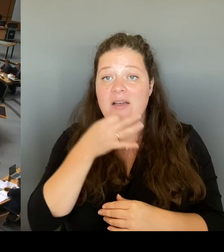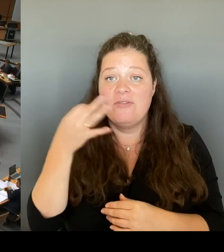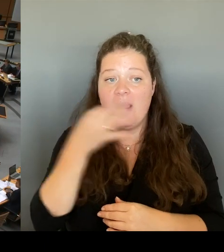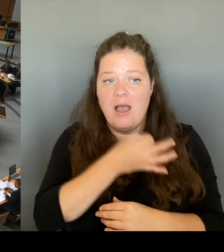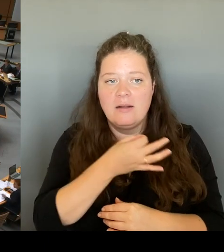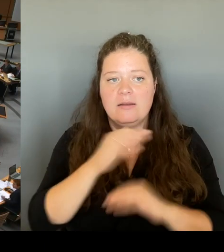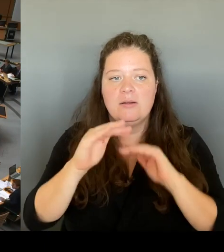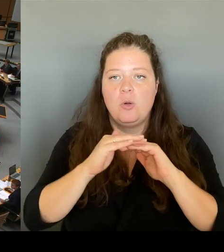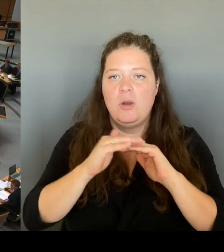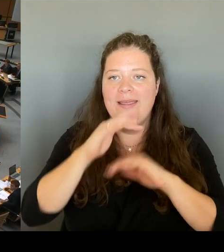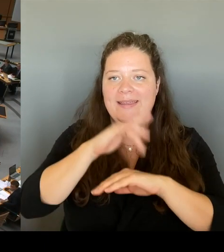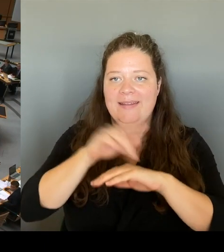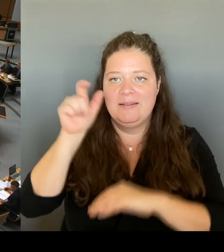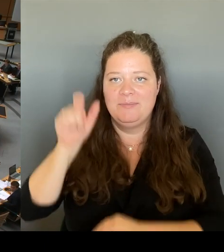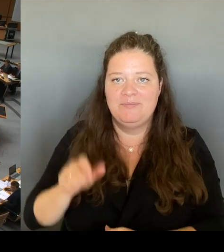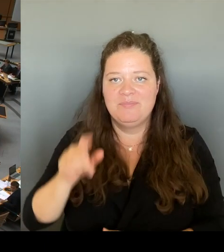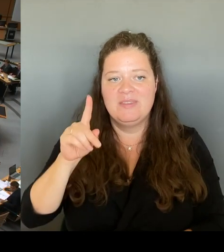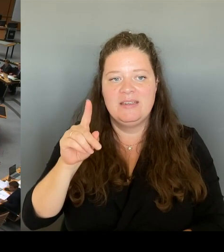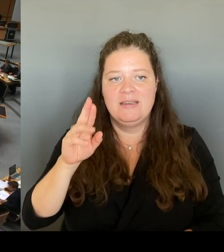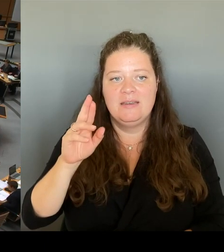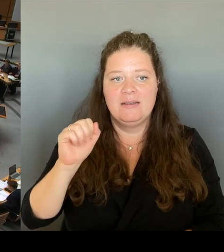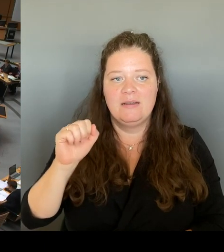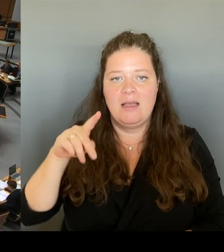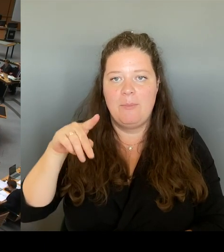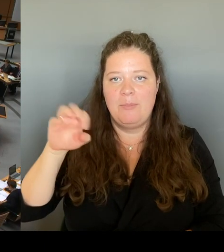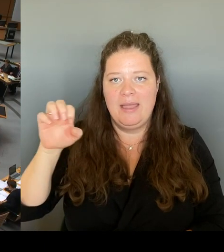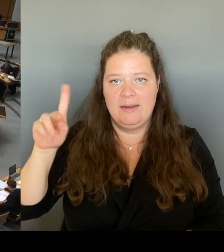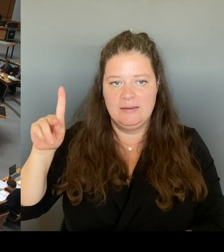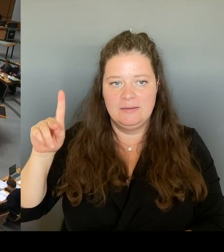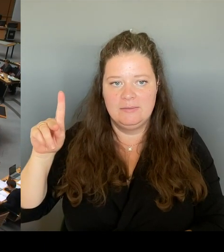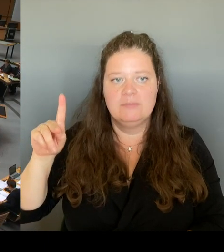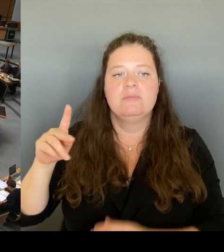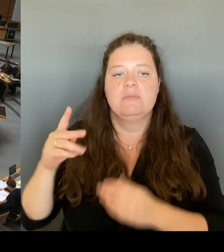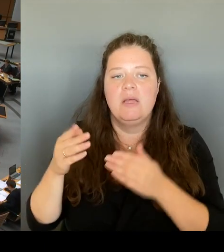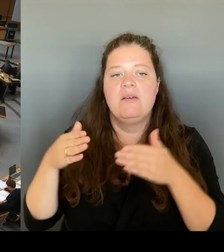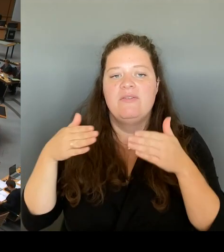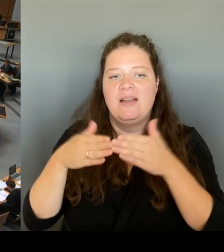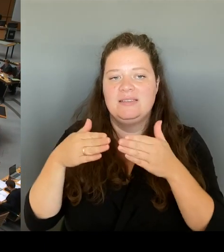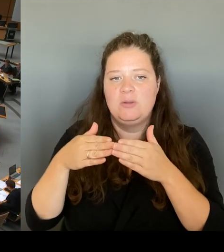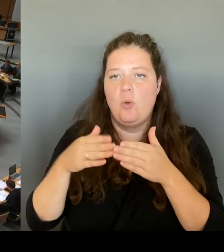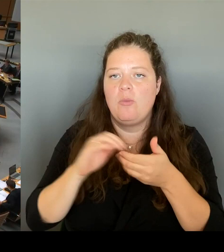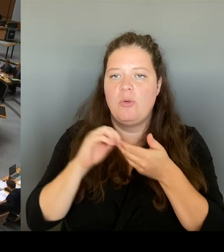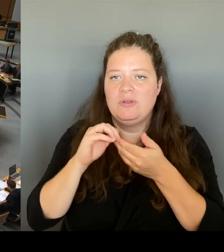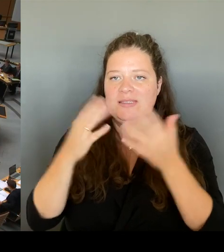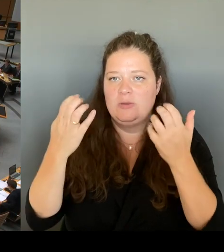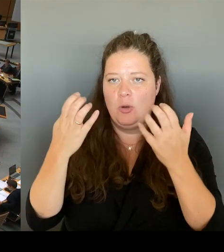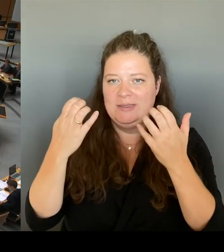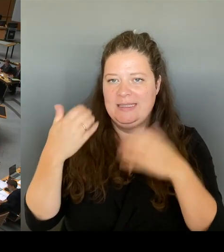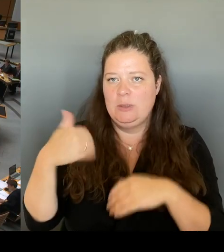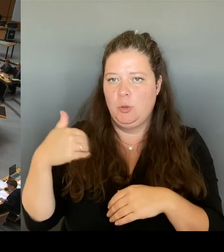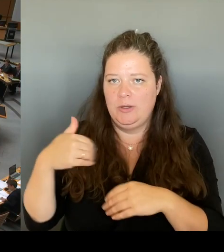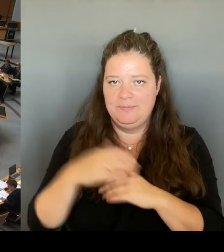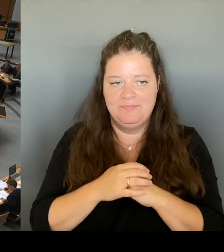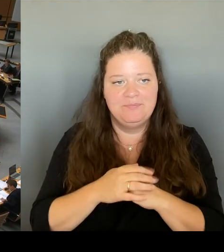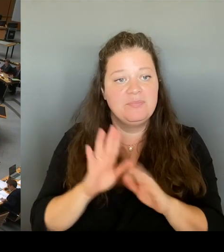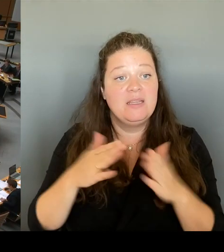Vielen Dank, Herr Präsident. Dann frage ich den Senat: Wenn Sie mit diesen verschiedenen Optionen